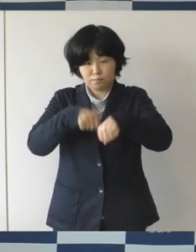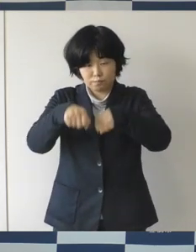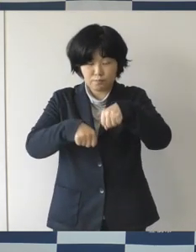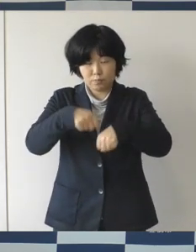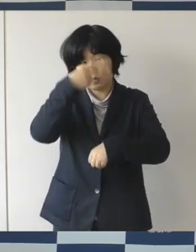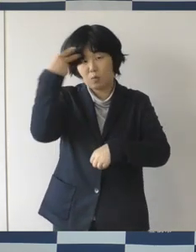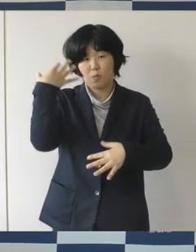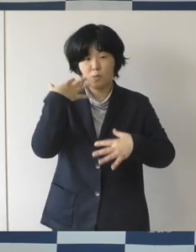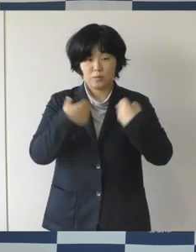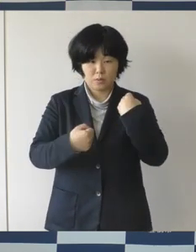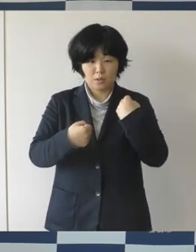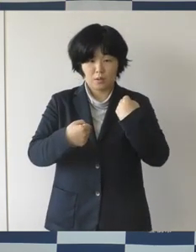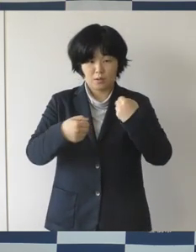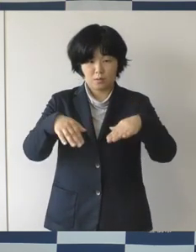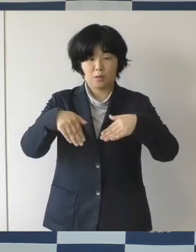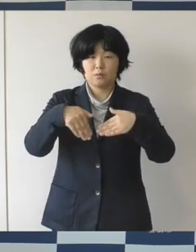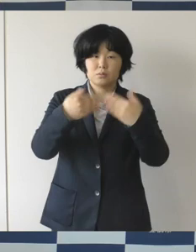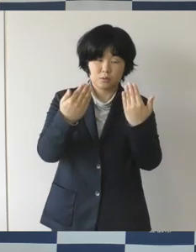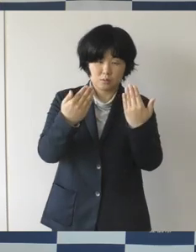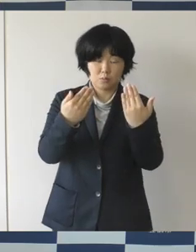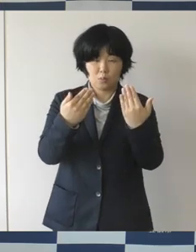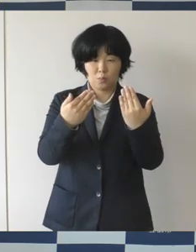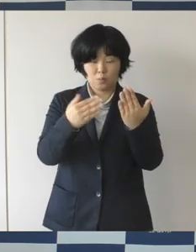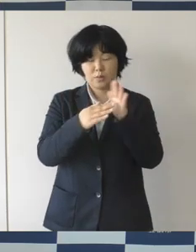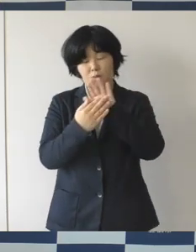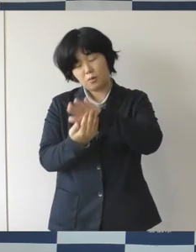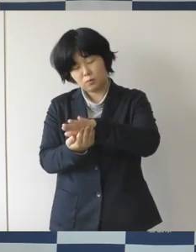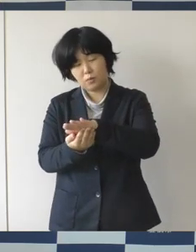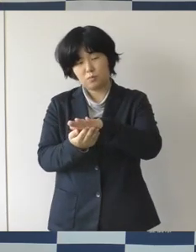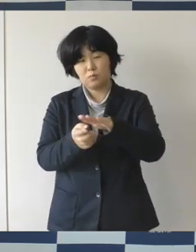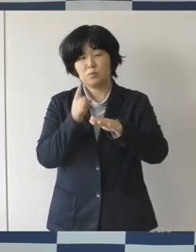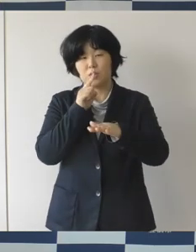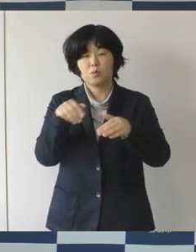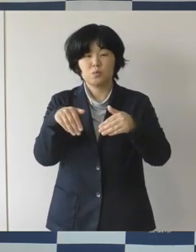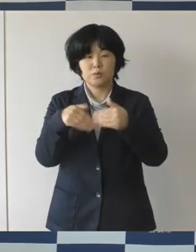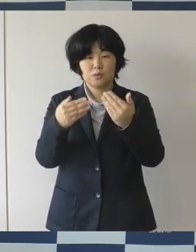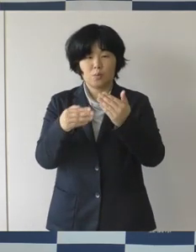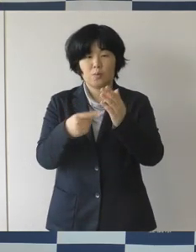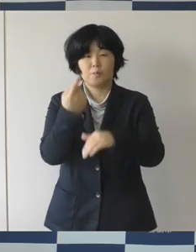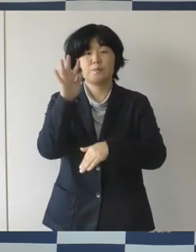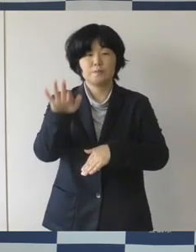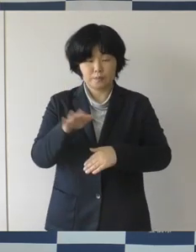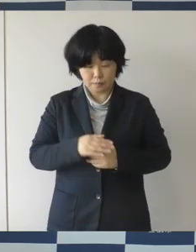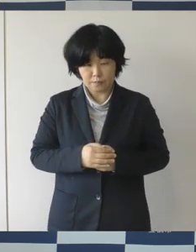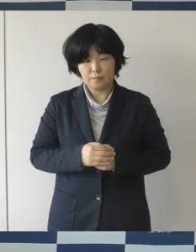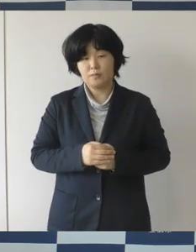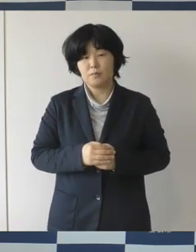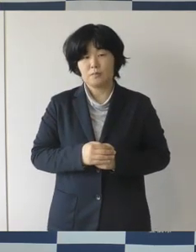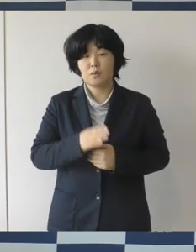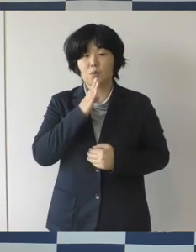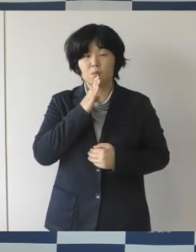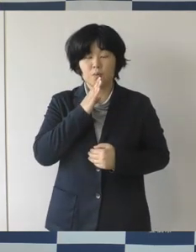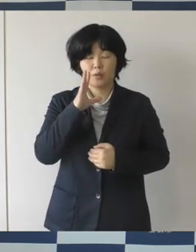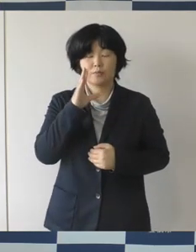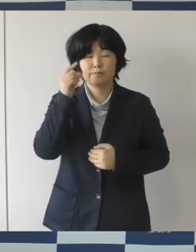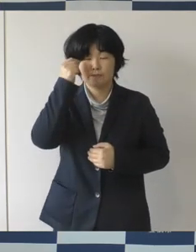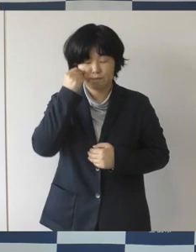高校生が犠牲となる交通死亡事故が発生しました。 大変悲しいことであります。